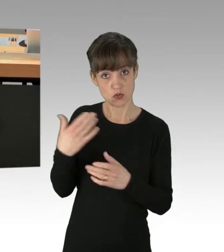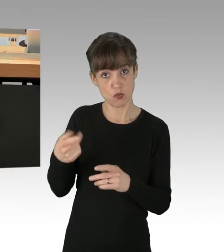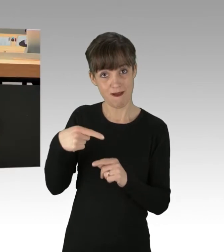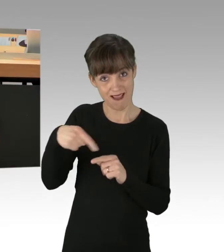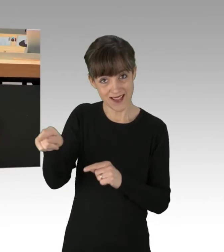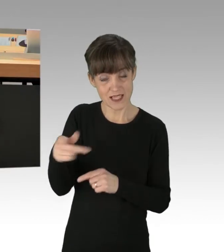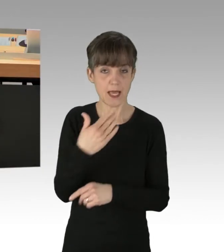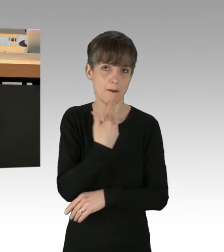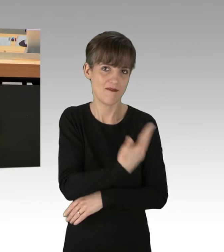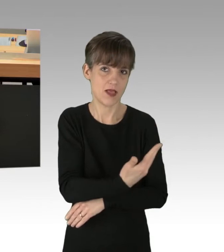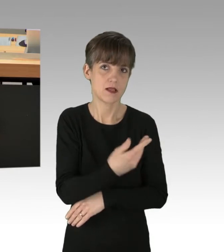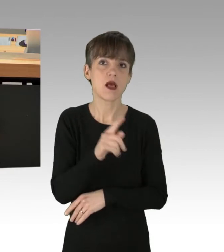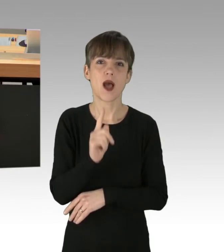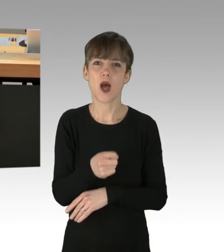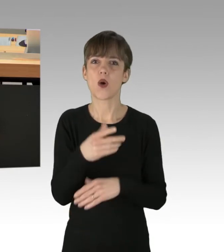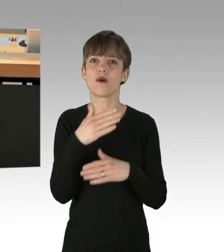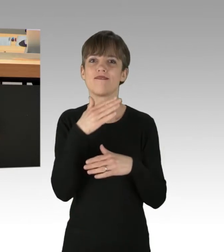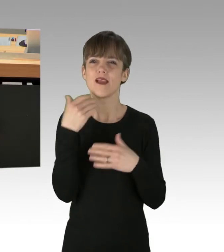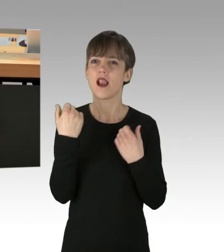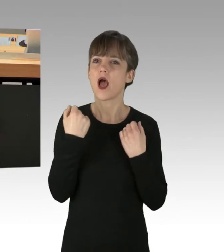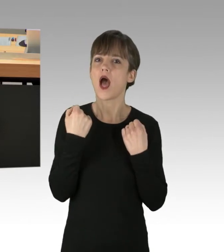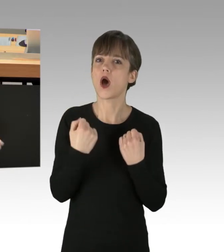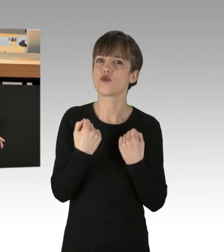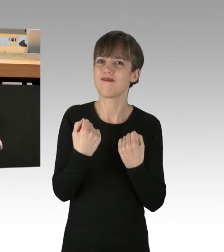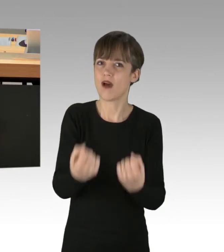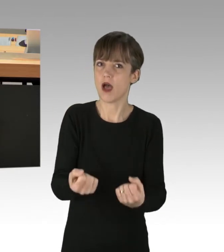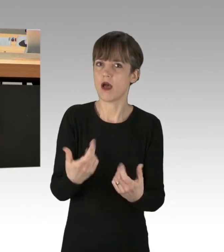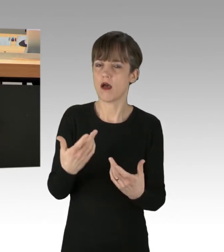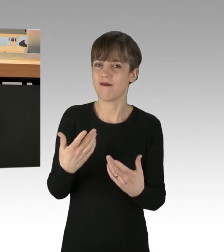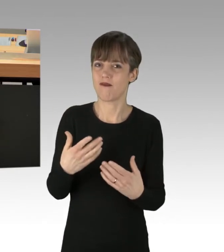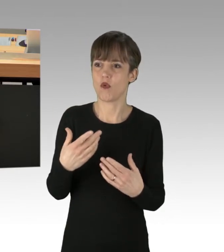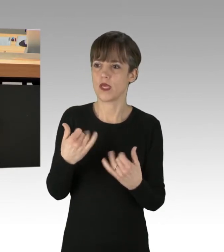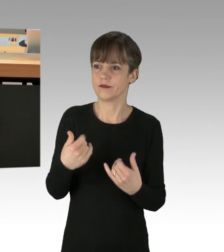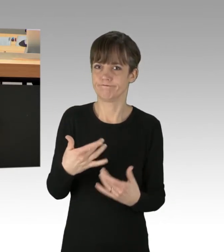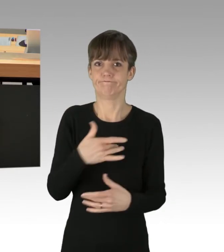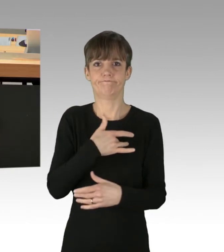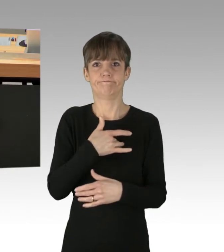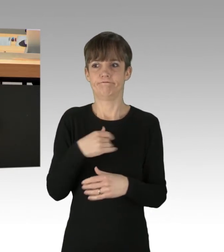genauso wie übrigens auch die vielen Autofahrer, die genötigt werden sozusagen dort im Stau zu stehen